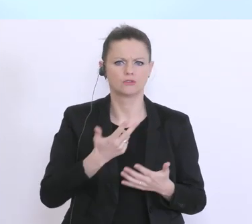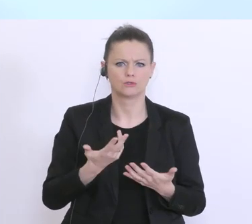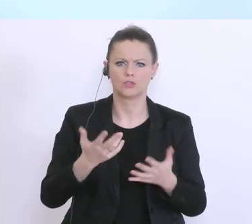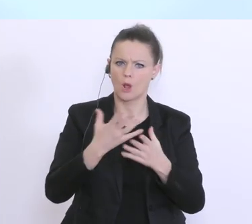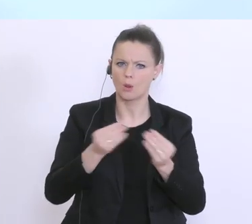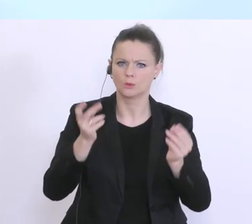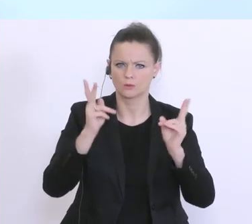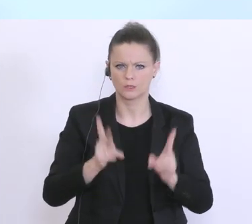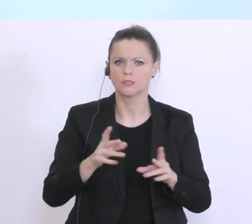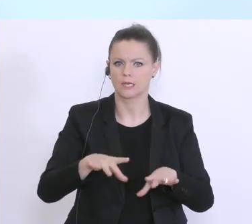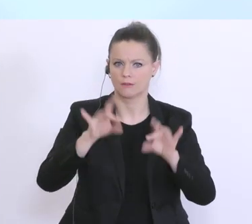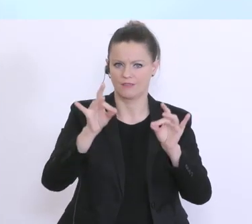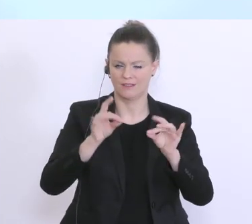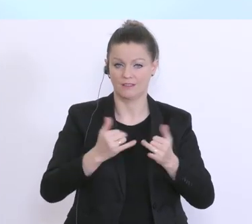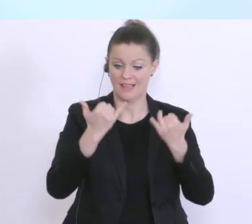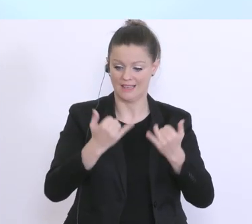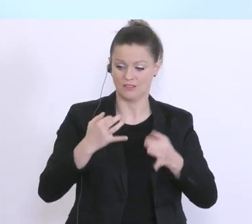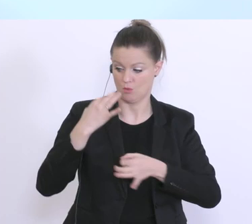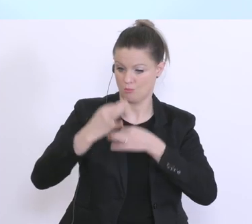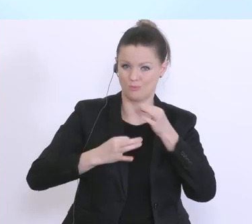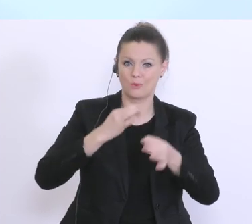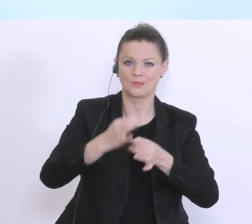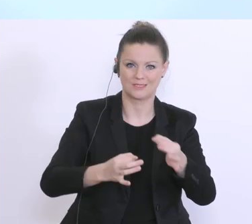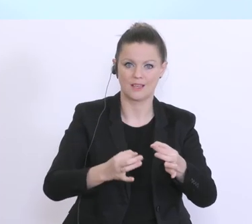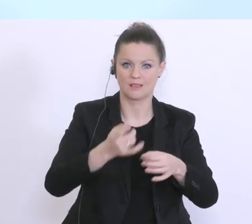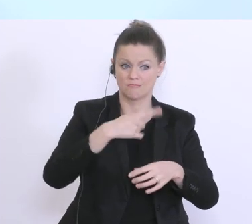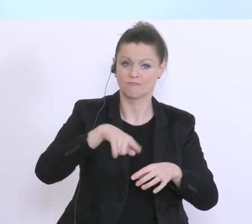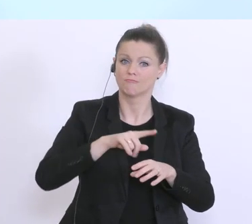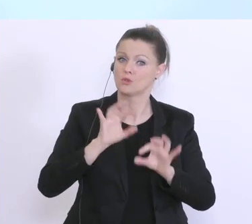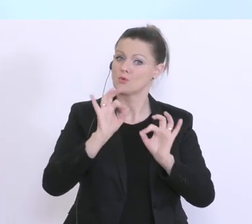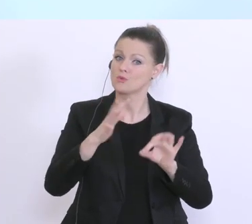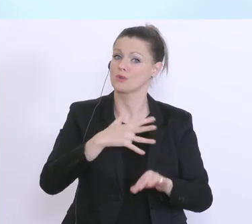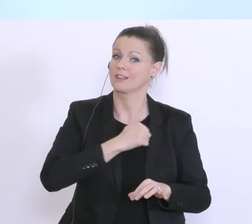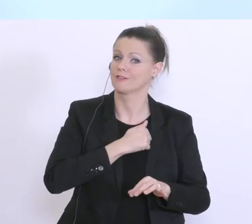das hat auch hier gezeigt, dieser Prozess, dass es uns sehr gut gelingt, in Österreich übergreifend